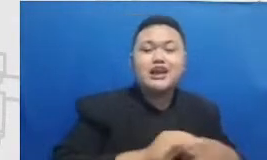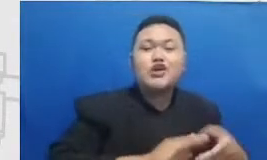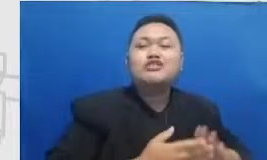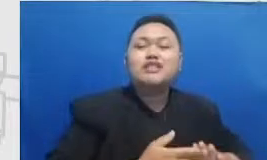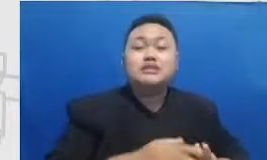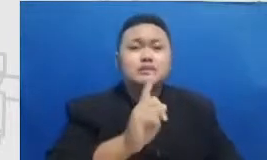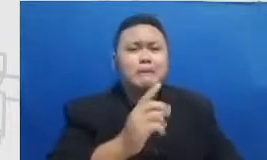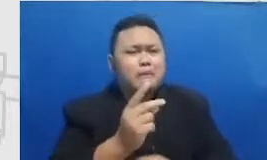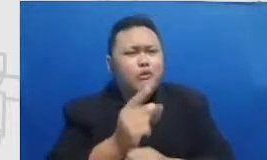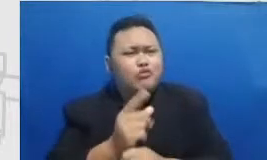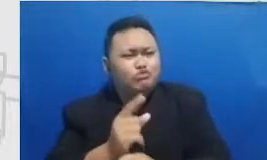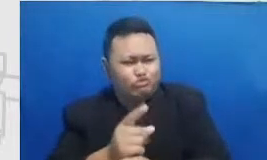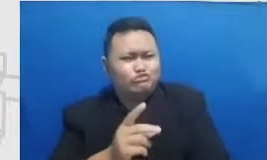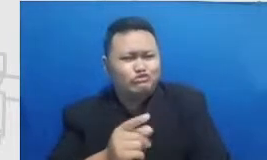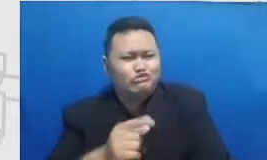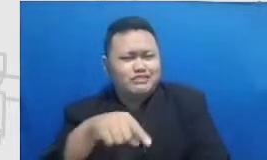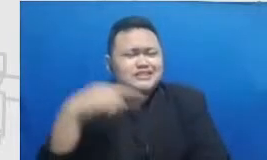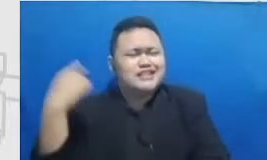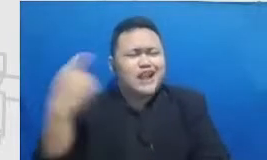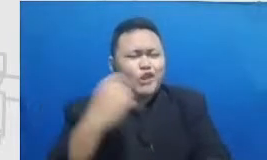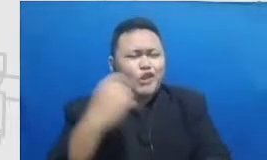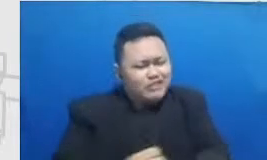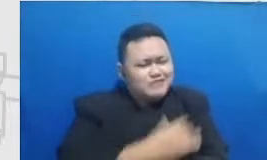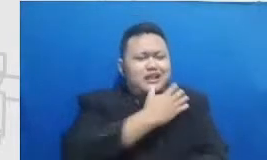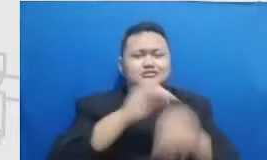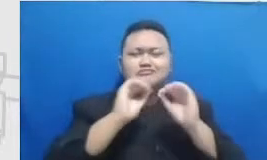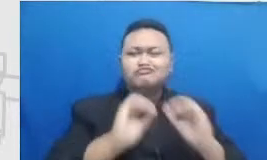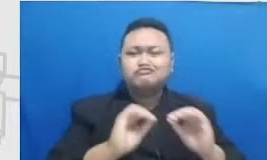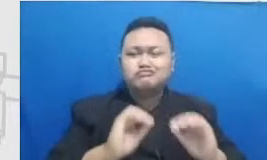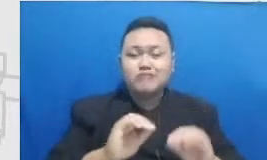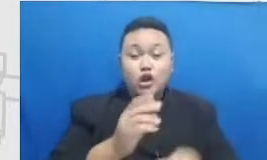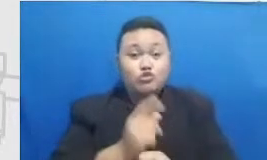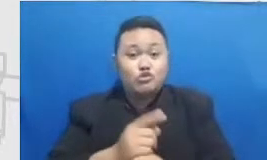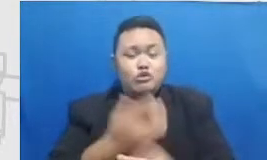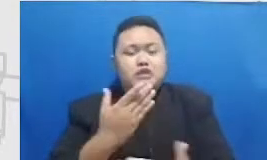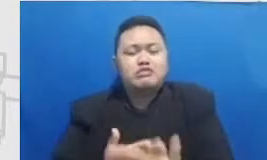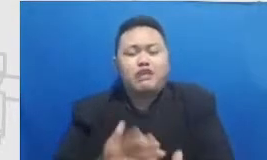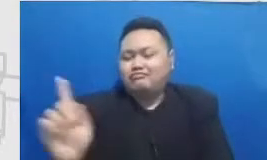inspirasinya tuh luar biasa mereka itu mempunyai tidak perlu diminta tidak perlu disuruh mereka